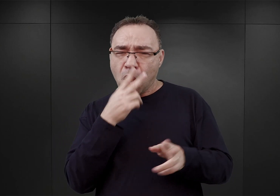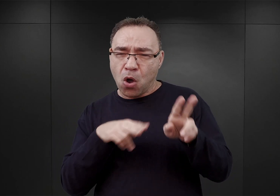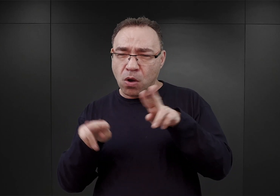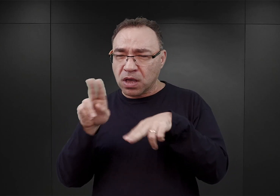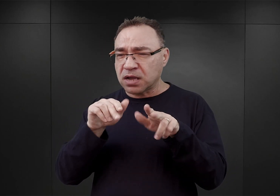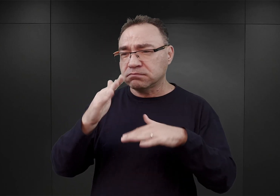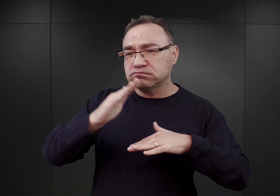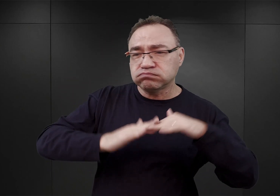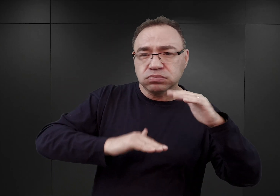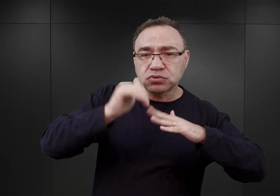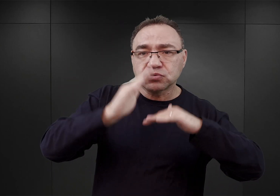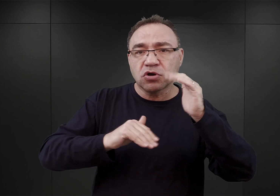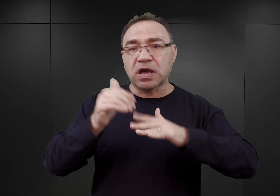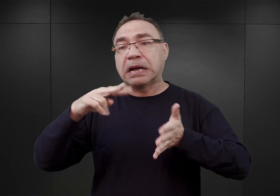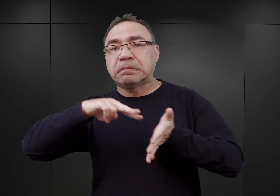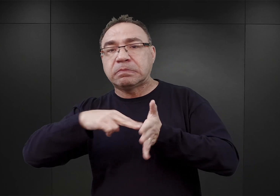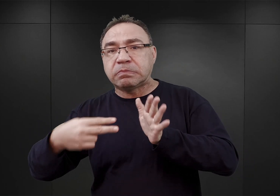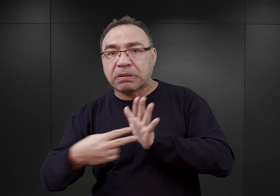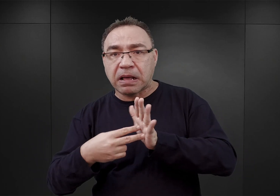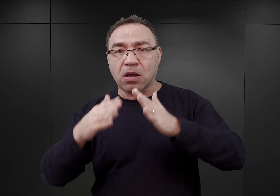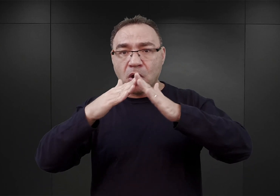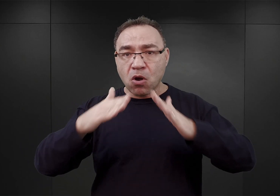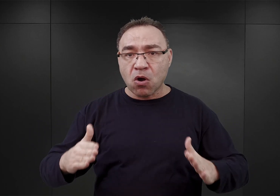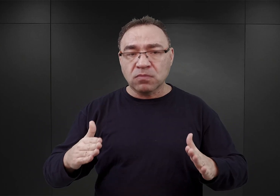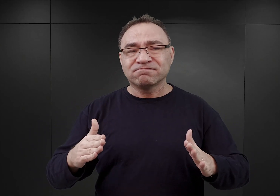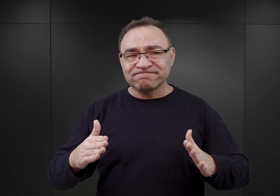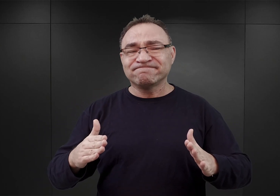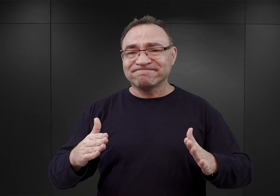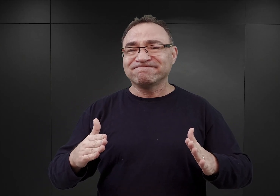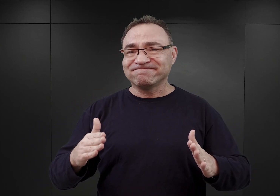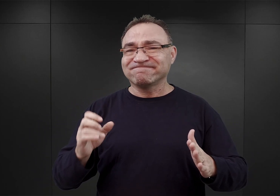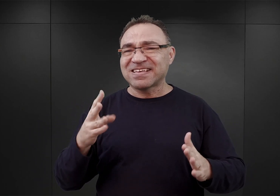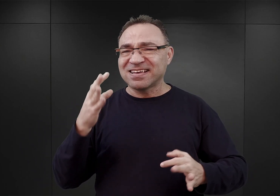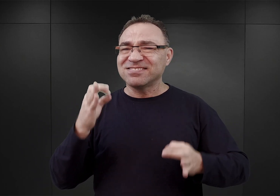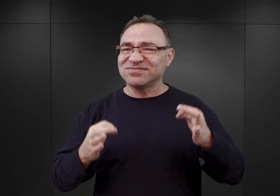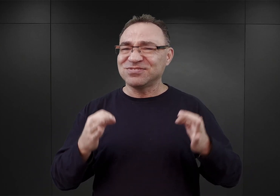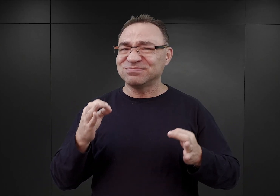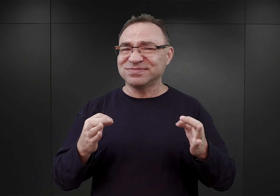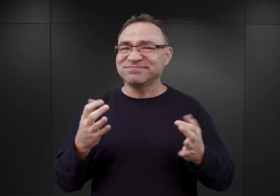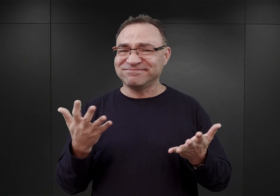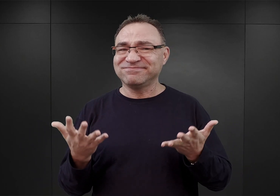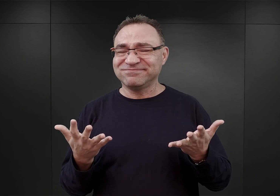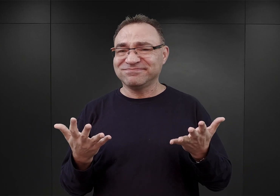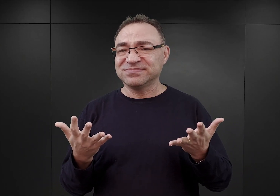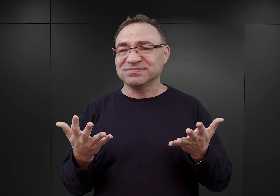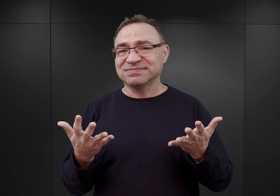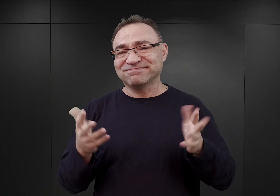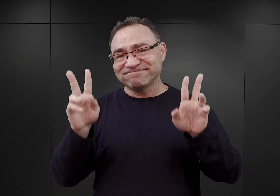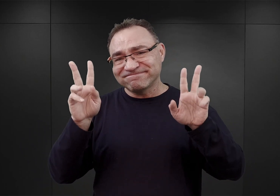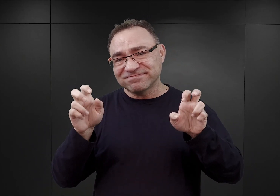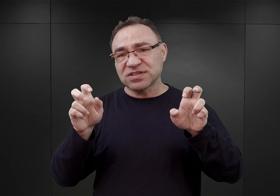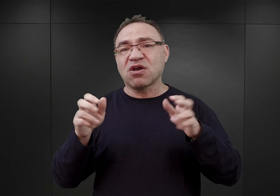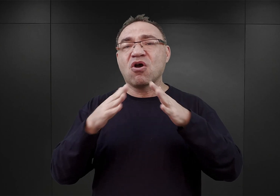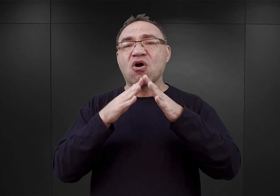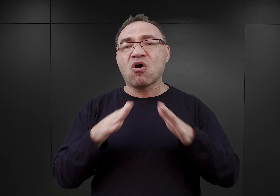i na proces planowania obozu wydaje się nie budzić wątpliwości, że można go nazwać swego rodzaju improwizacją.